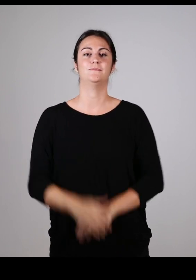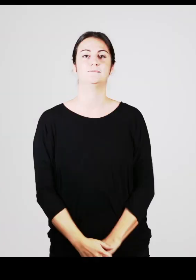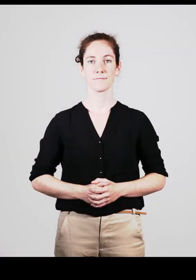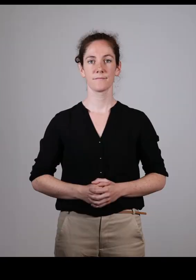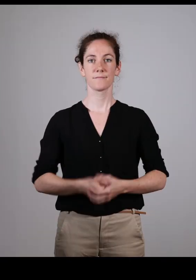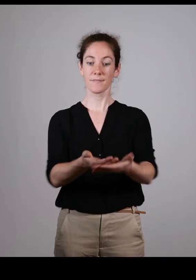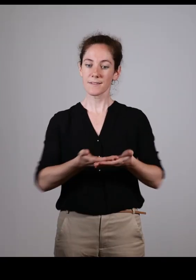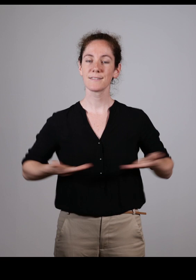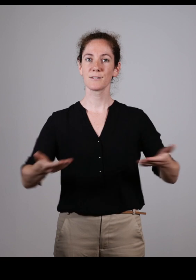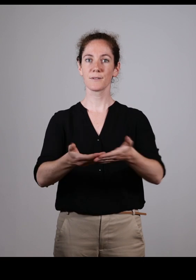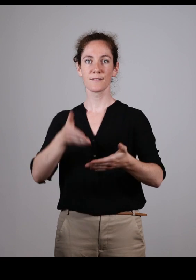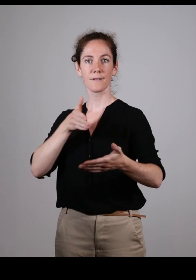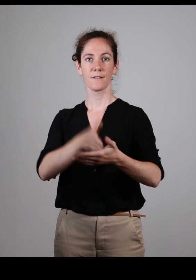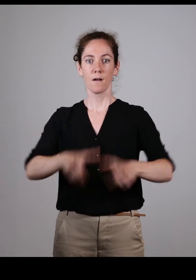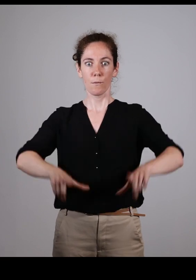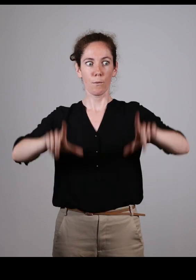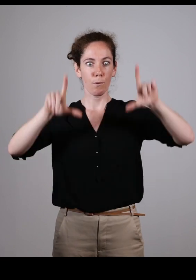Cette mise en situation est très importante,